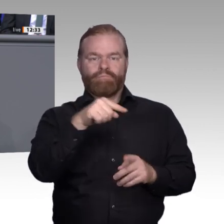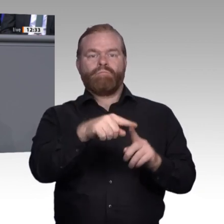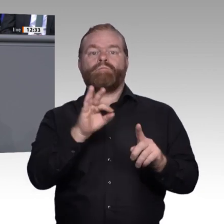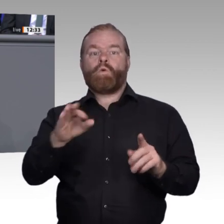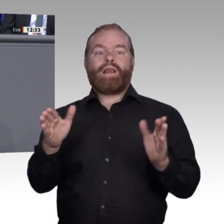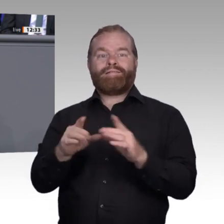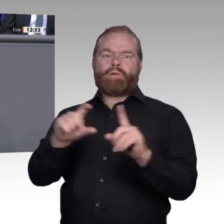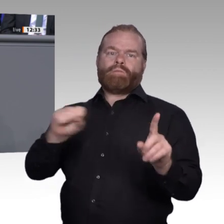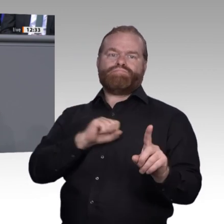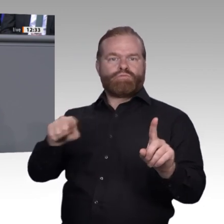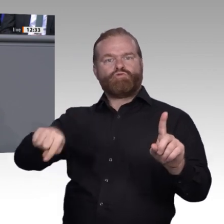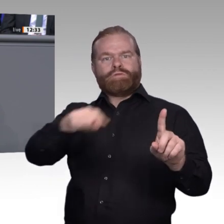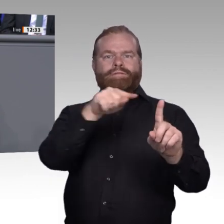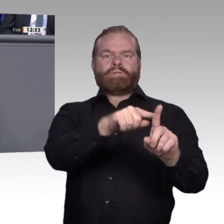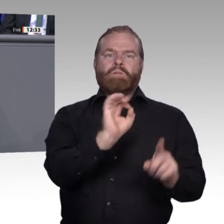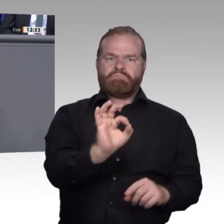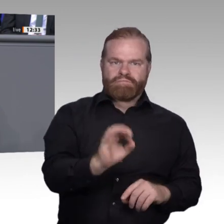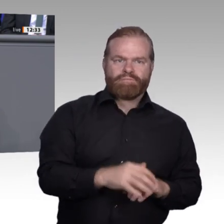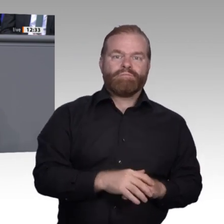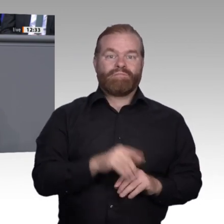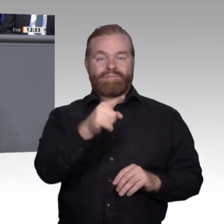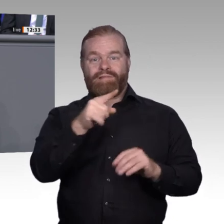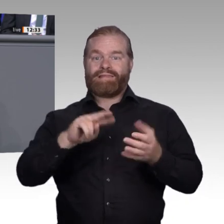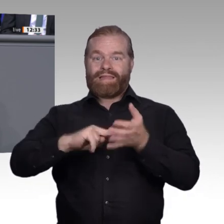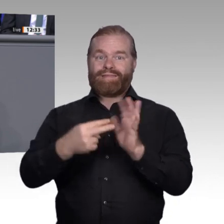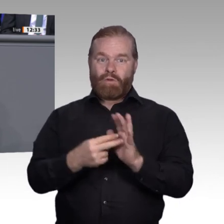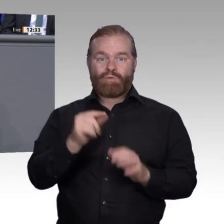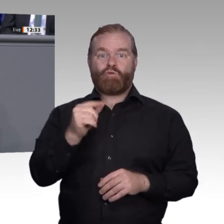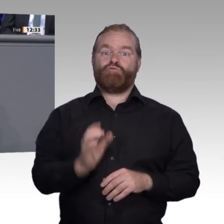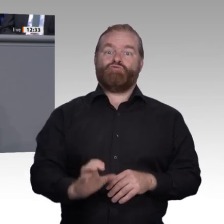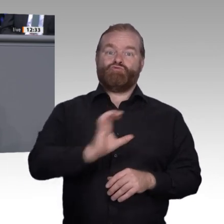Ergebnissen und Handlungsempfehlungen kommen werden – davon bin ich überzeugt –;